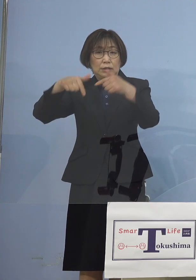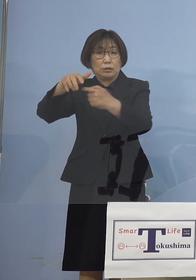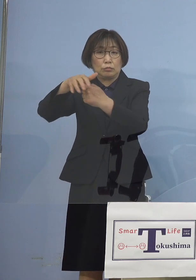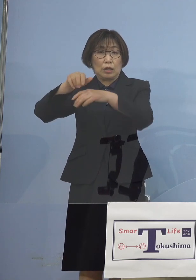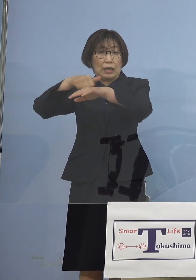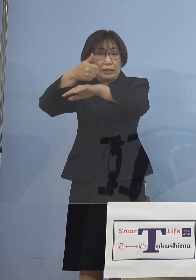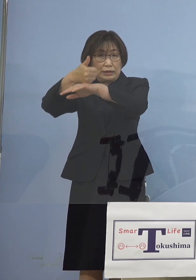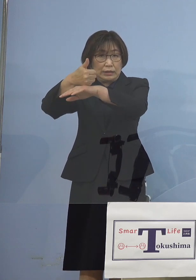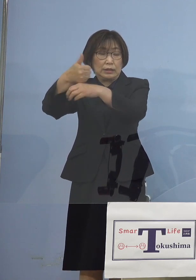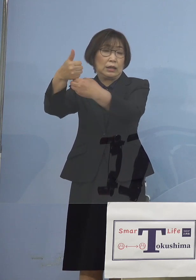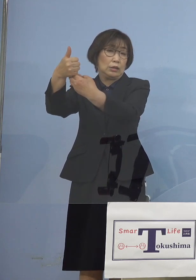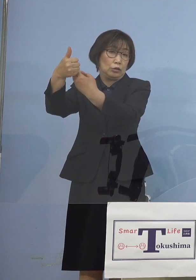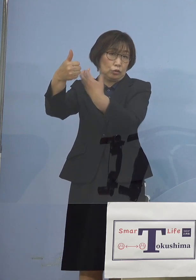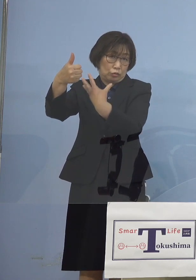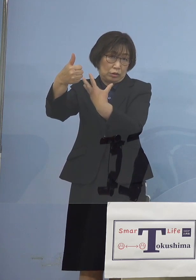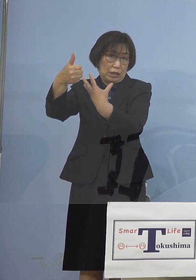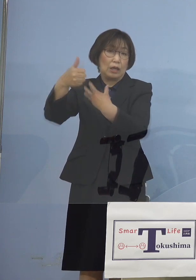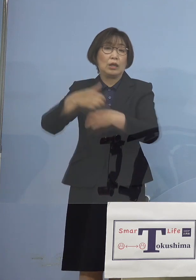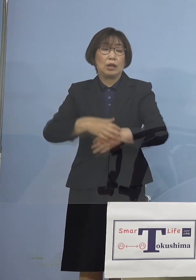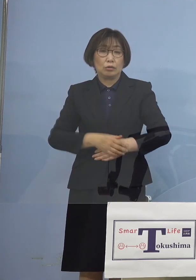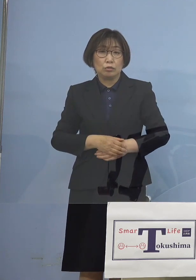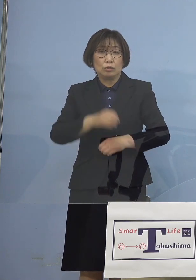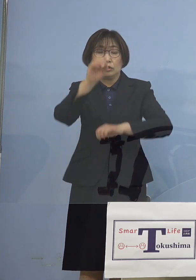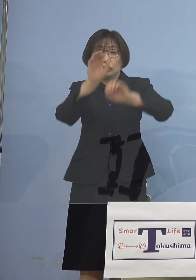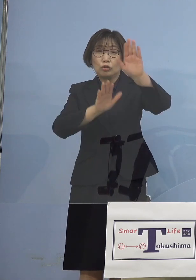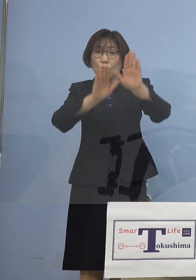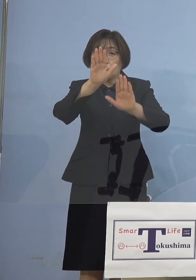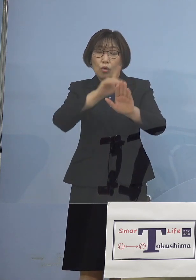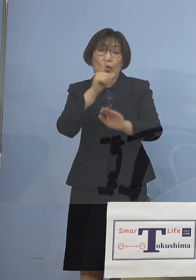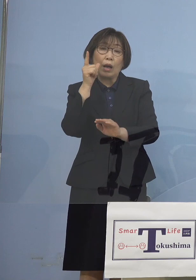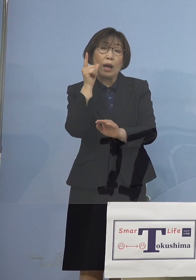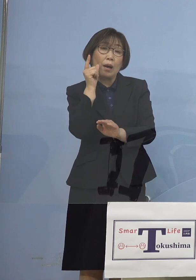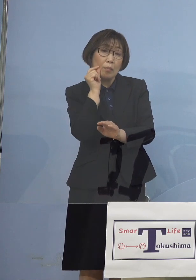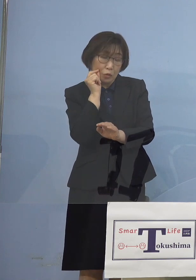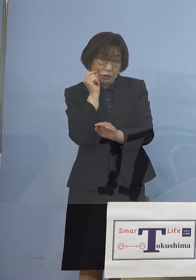いわゆる状況が急変した場合の 迅速な対応